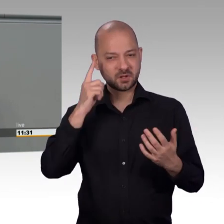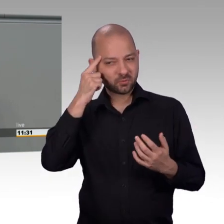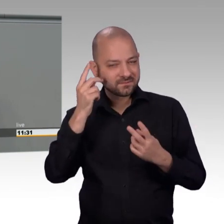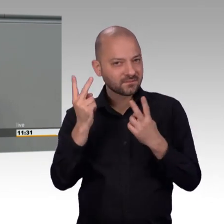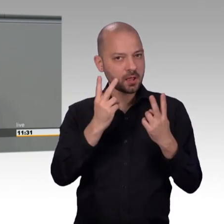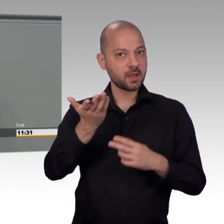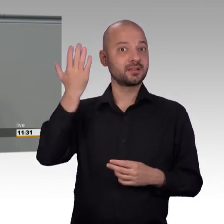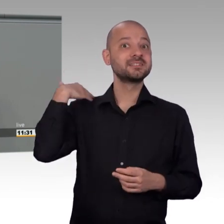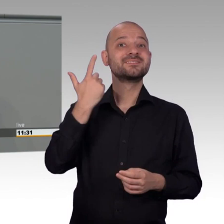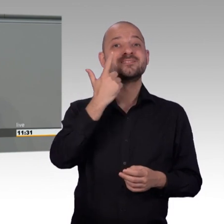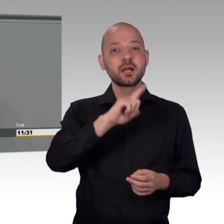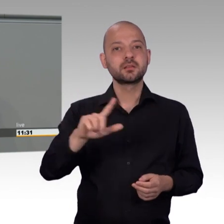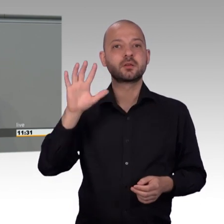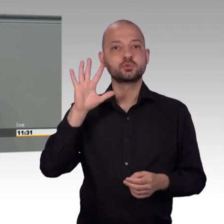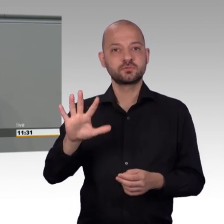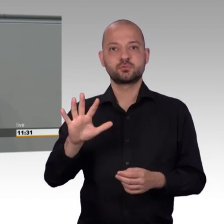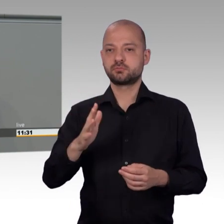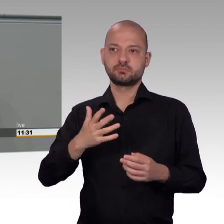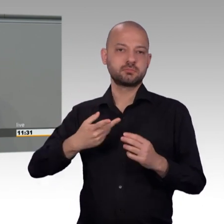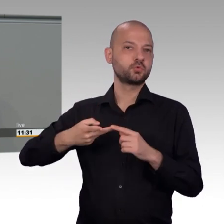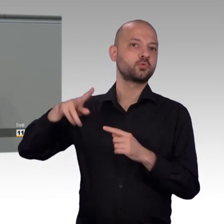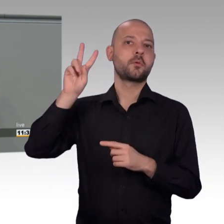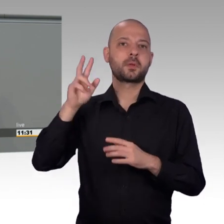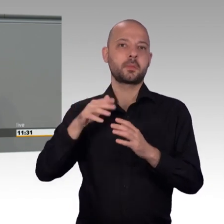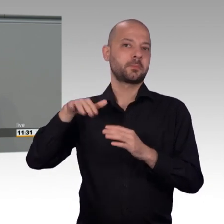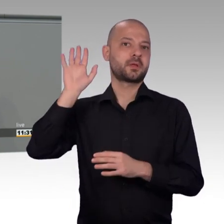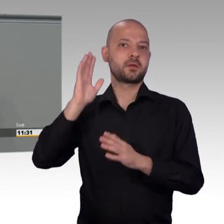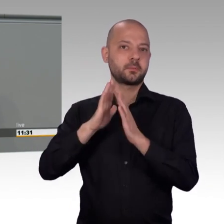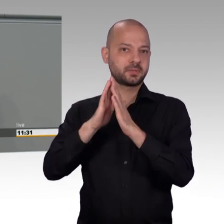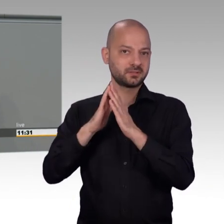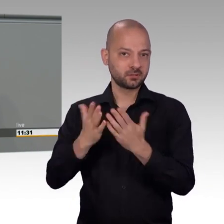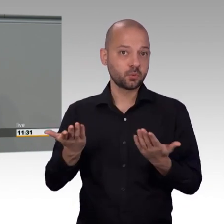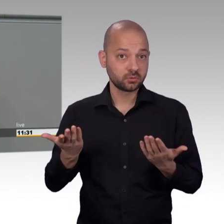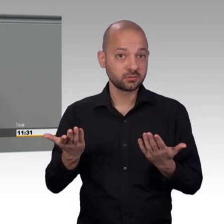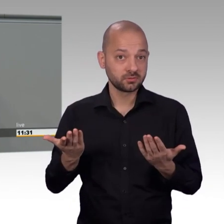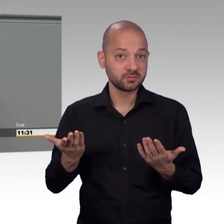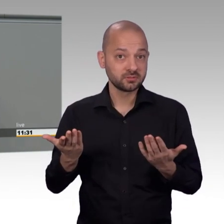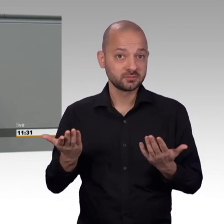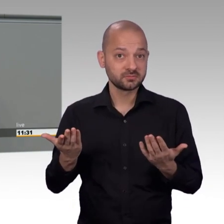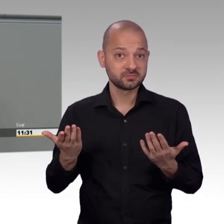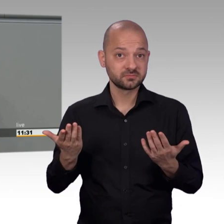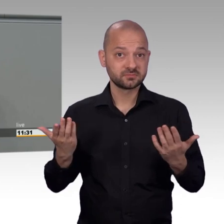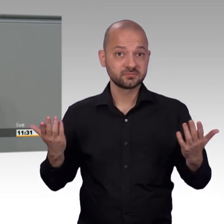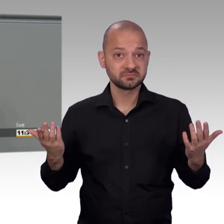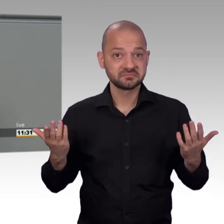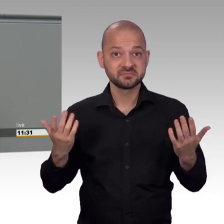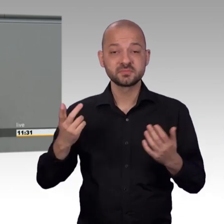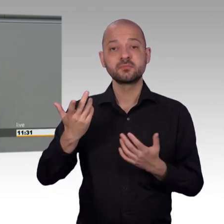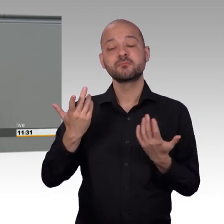Wir haben damals für digitale Beteiligung gesorgt und das ist mittlerweile dreizehn Jahre her. Eine politische Ewigkeit.